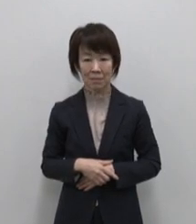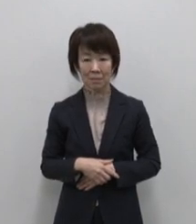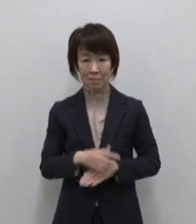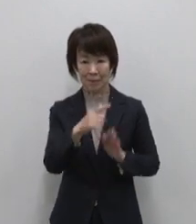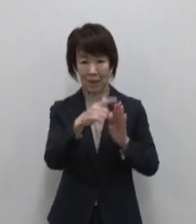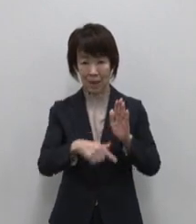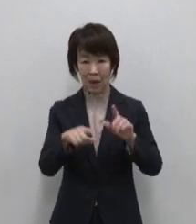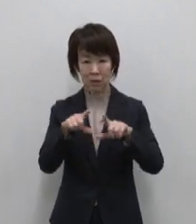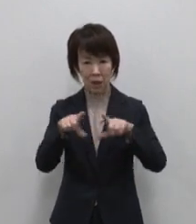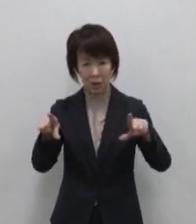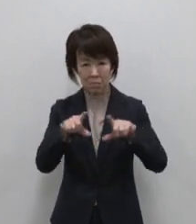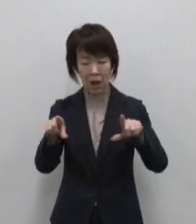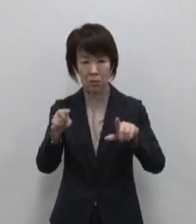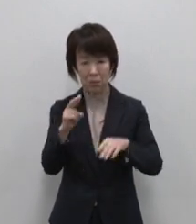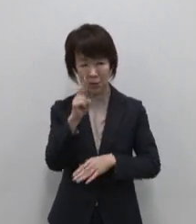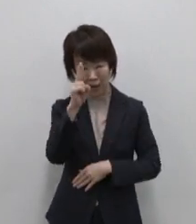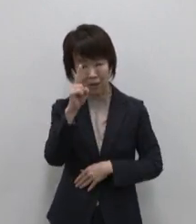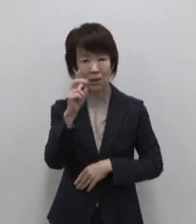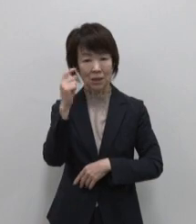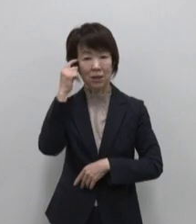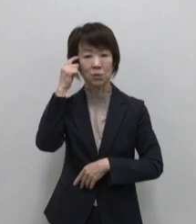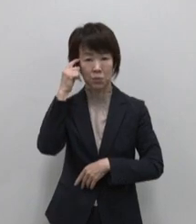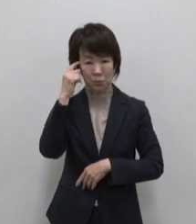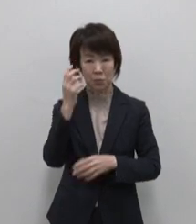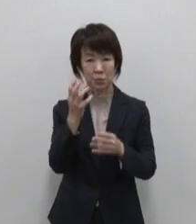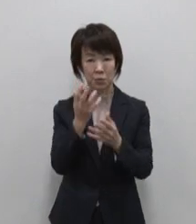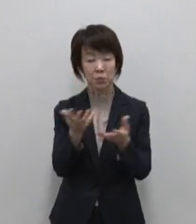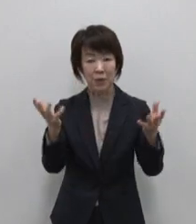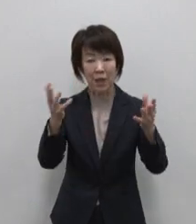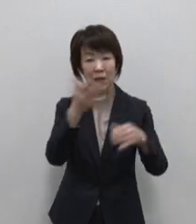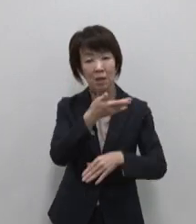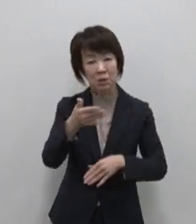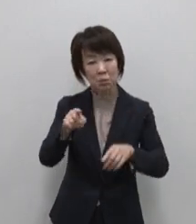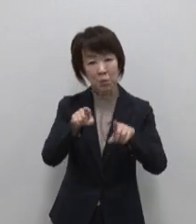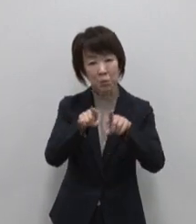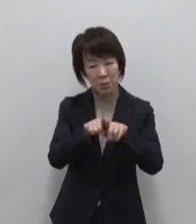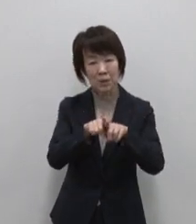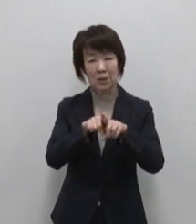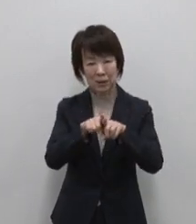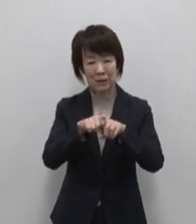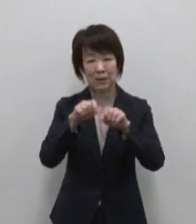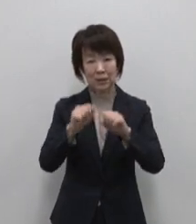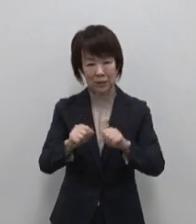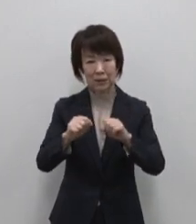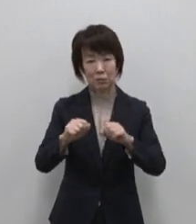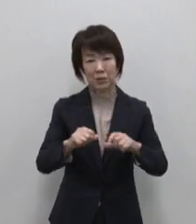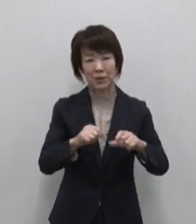当たり前の奇跡に気づく 豊かな水と生きる島 神津島